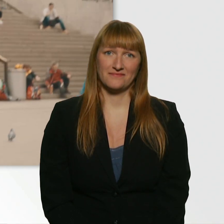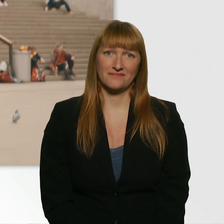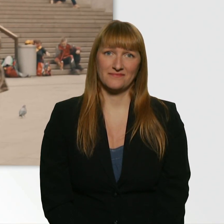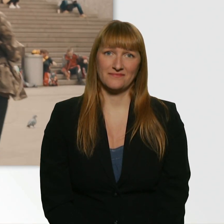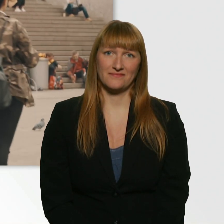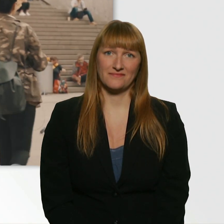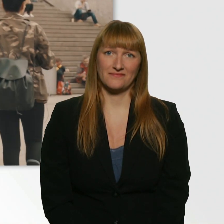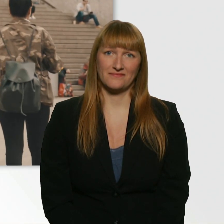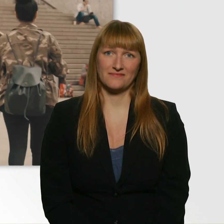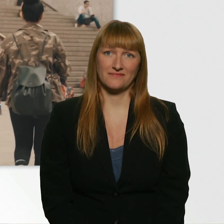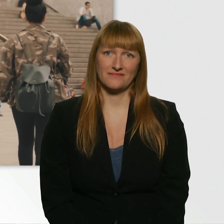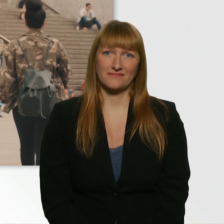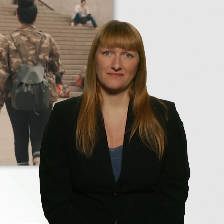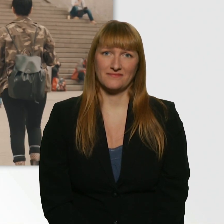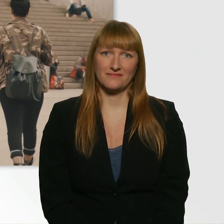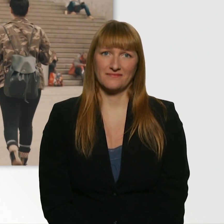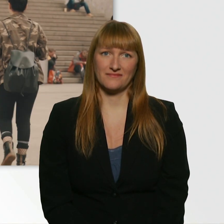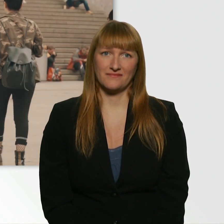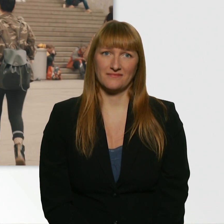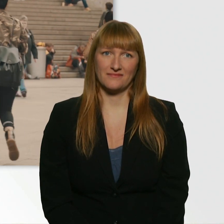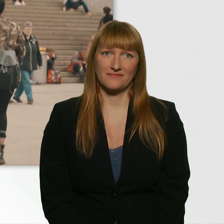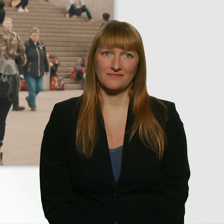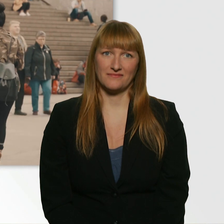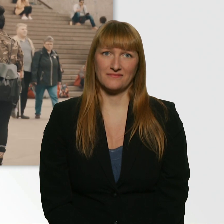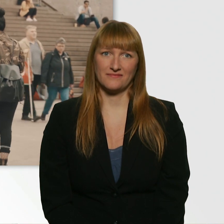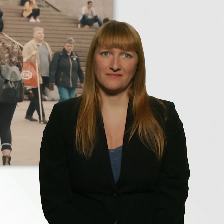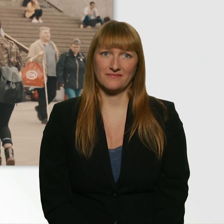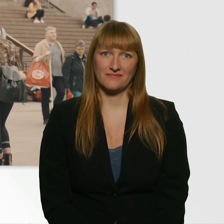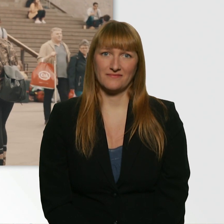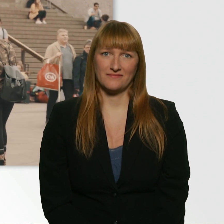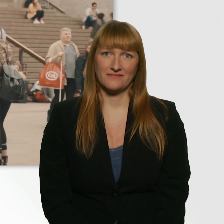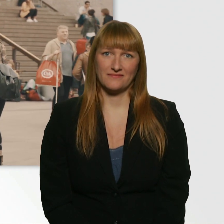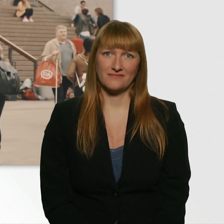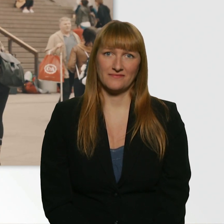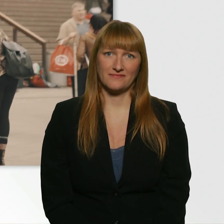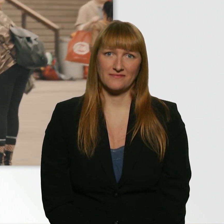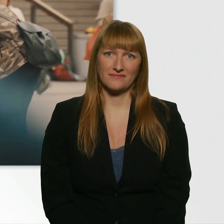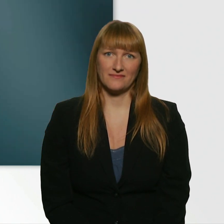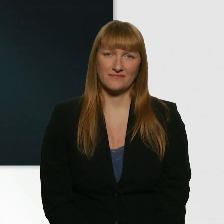Oh Gott. Oh Gott. ? Weißt du denn gar nicht, wie schön du bist? ? Hey. - Hey. - Ich muss dir was sagen.